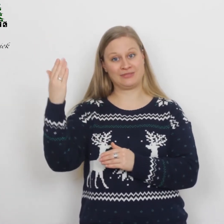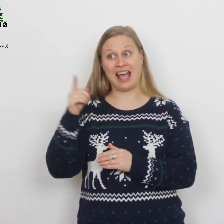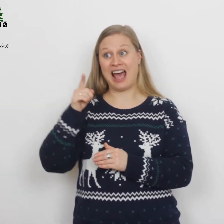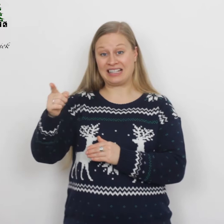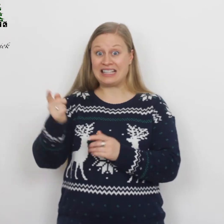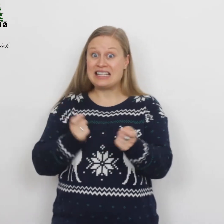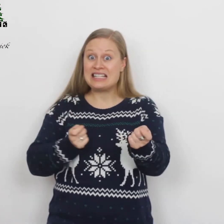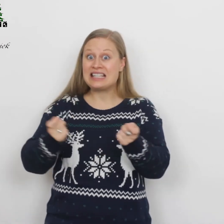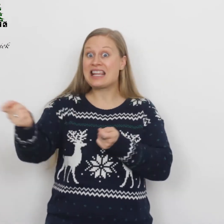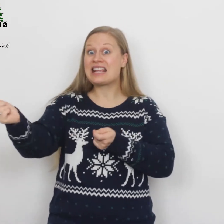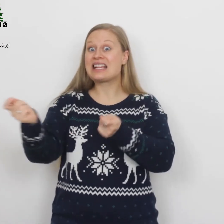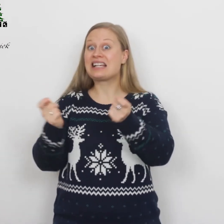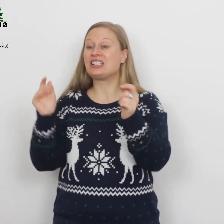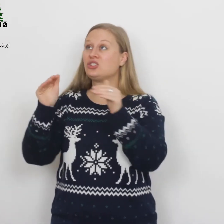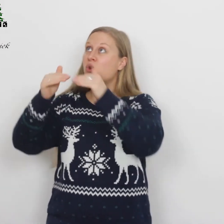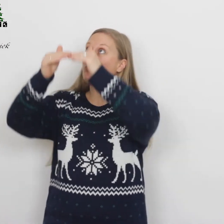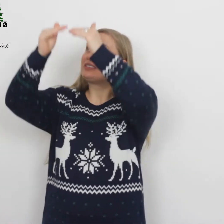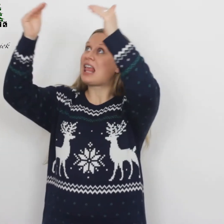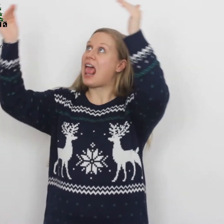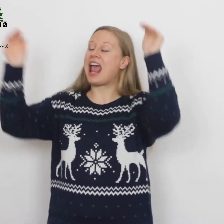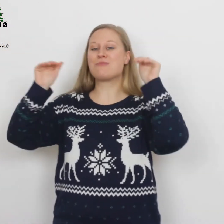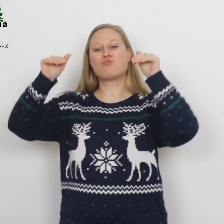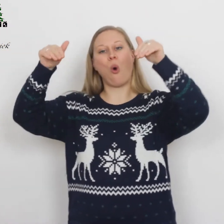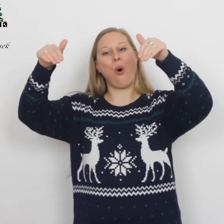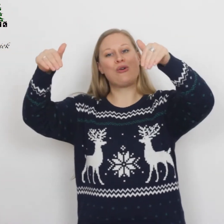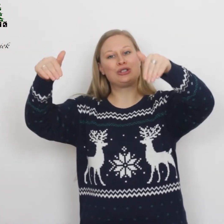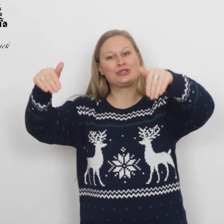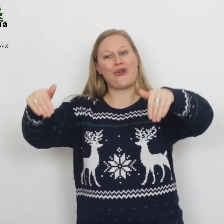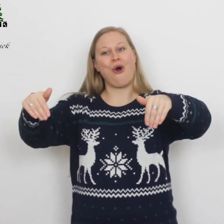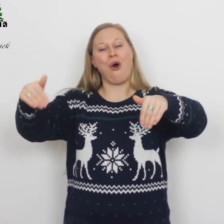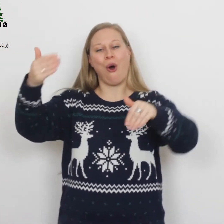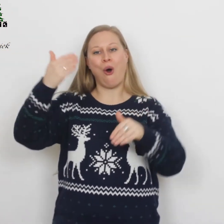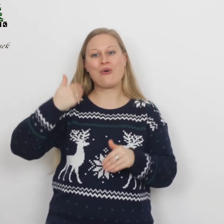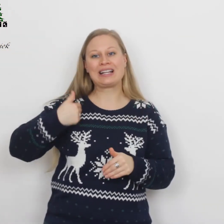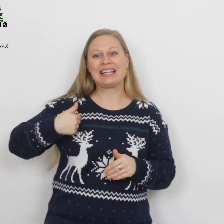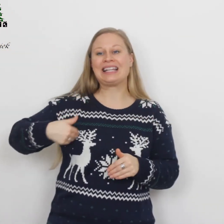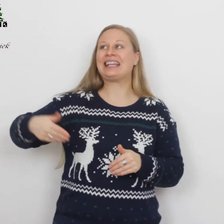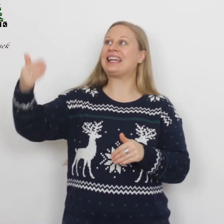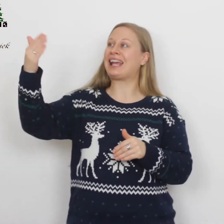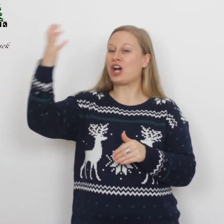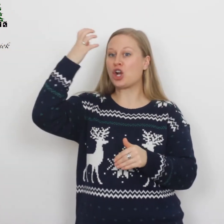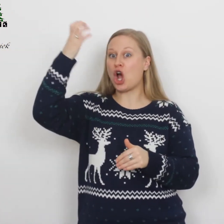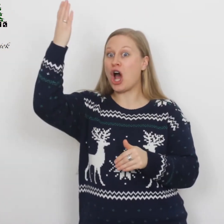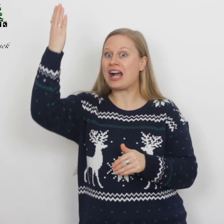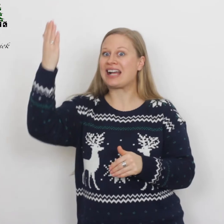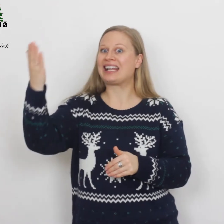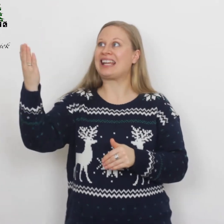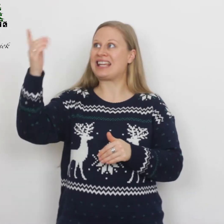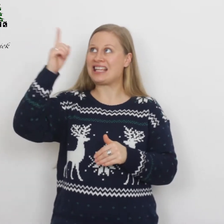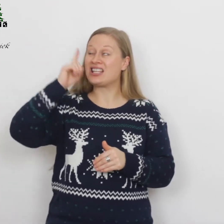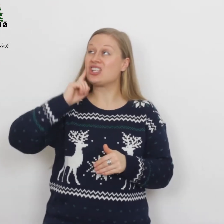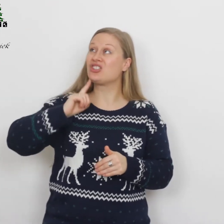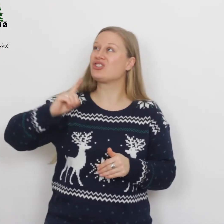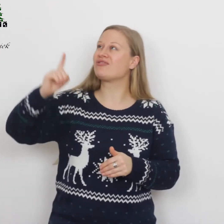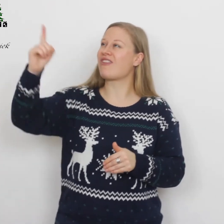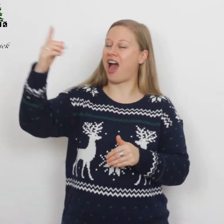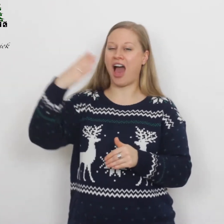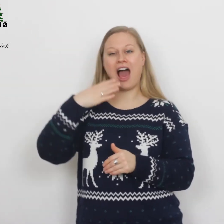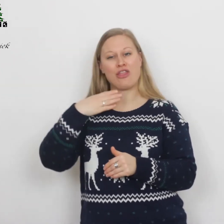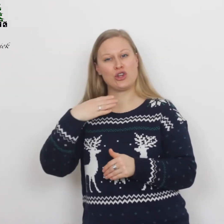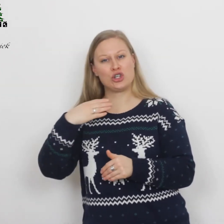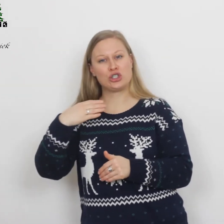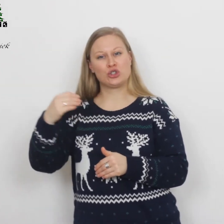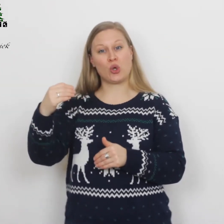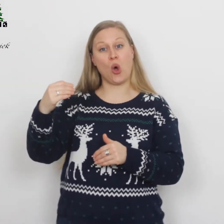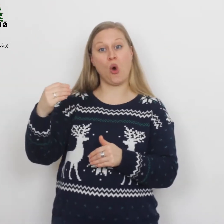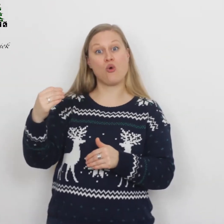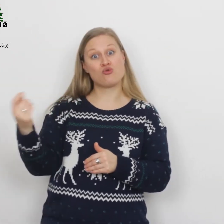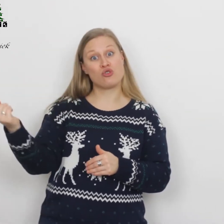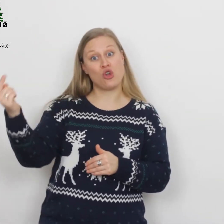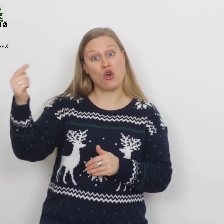Hij, die heerst op 's hemels troon, Here Christus, Vaders Zoon,